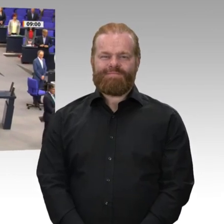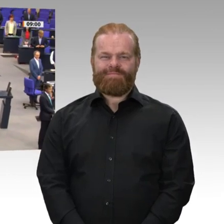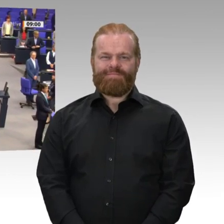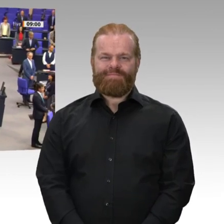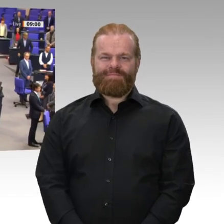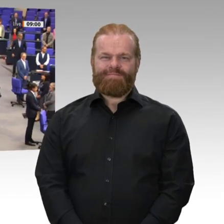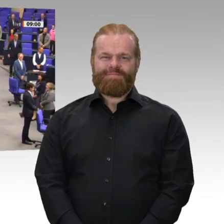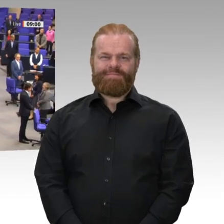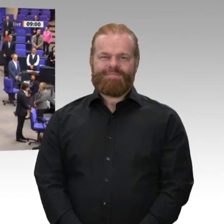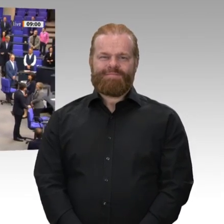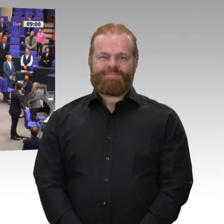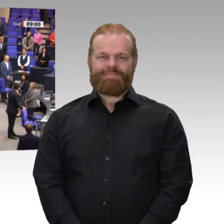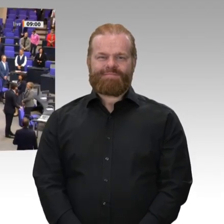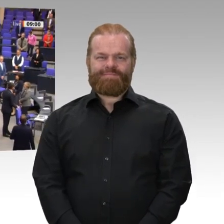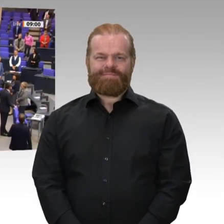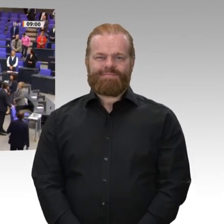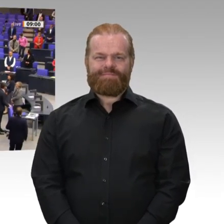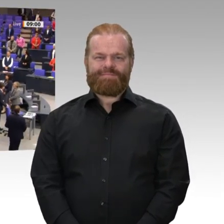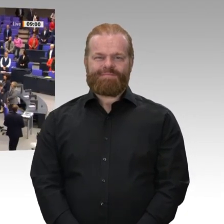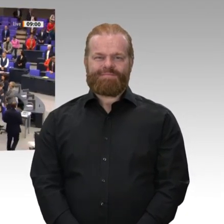Guten Morgen, liebe Kolleginnen und Kollegen! Bitte nehmen Sie Platz.